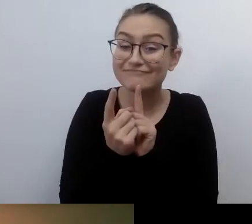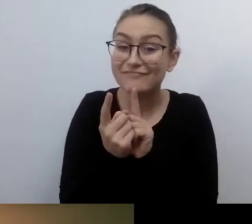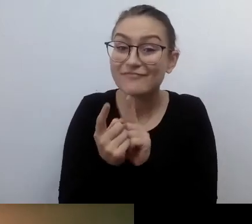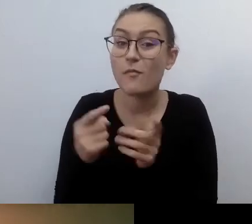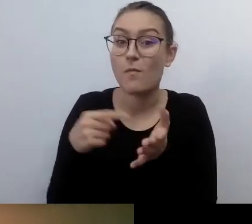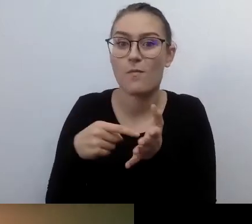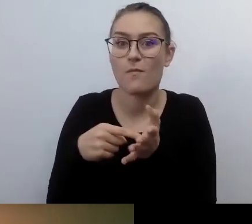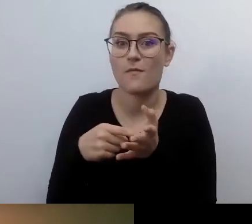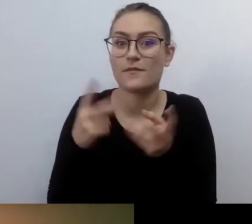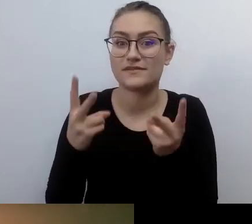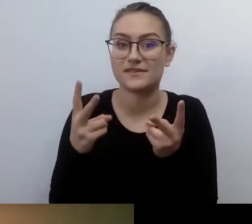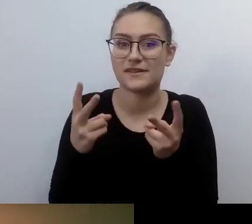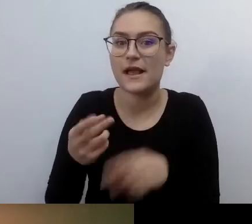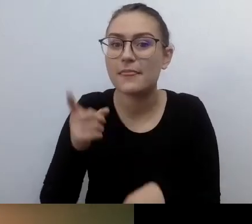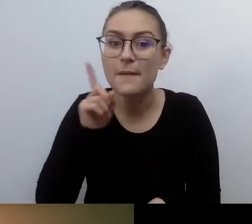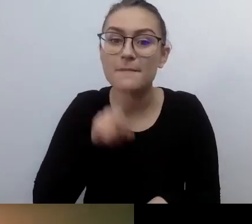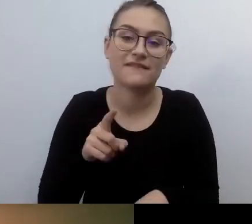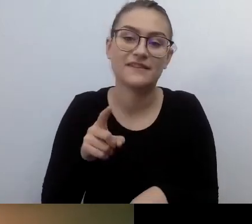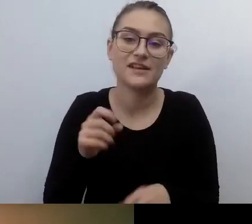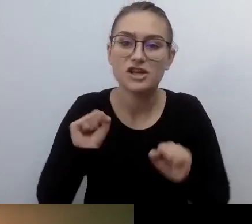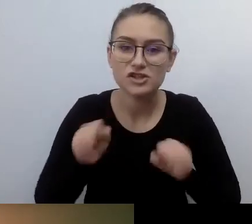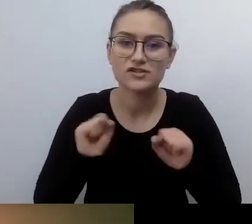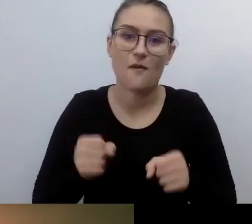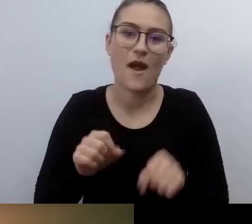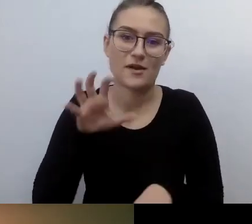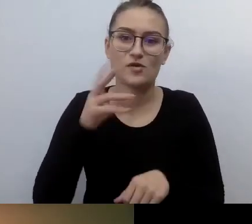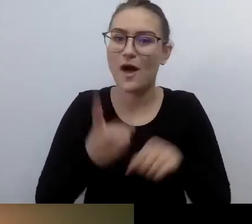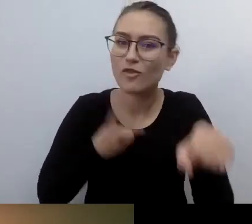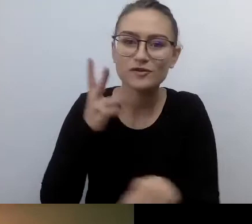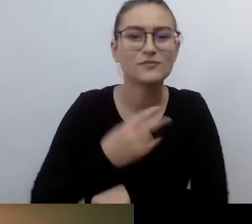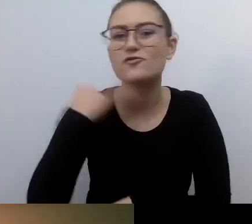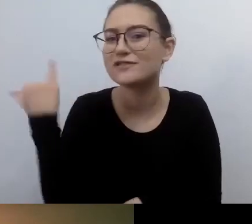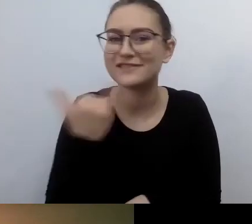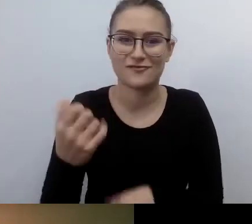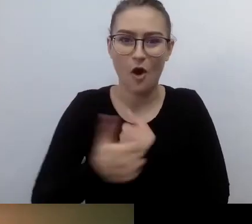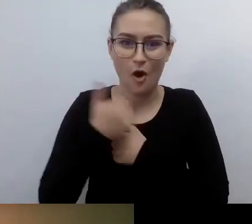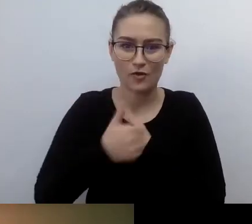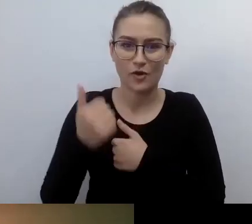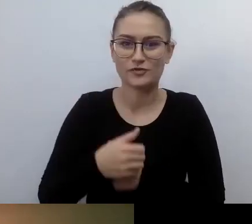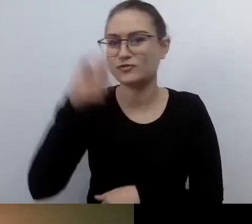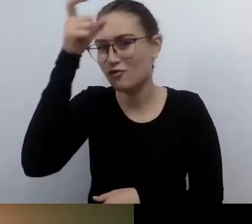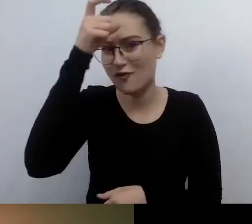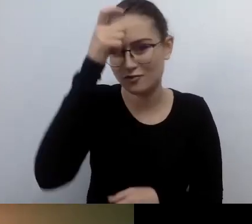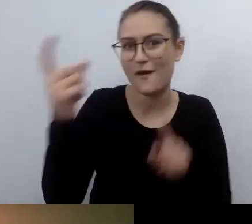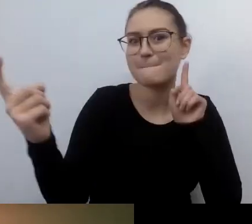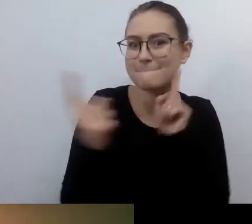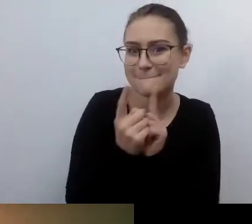żeby człowiek spotkał się z człowiekiem. To może być urzędnik. Jego urząd został fajnie dostosowany